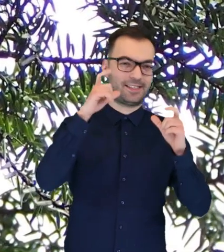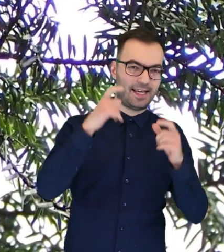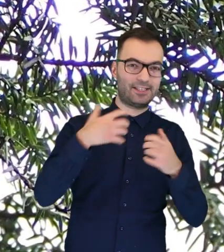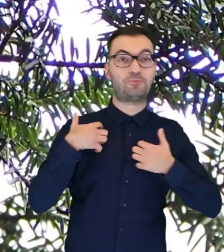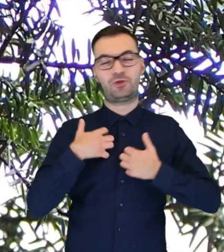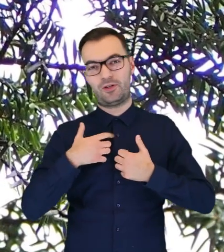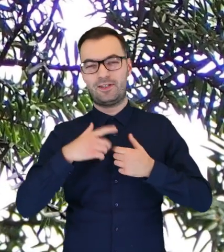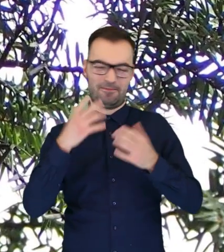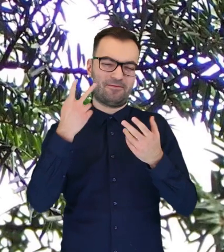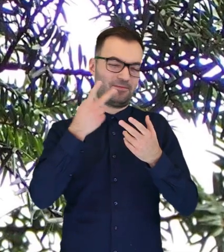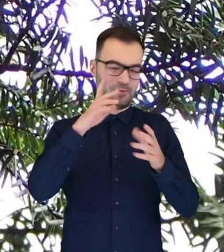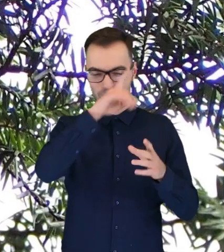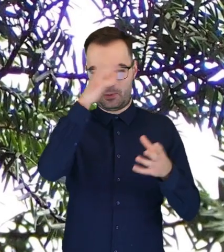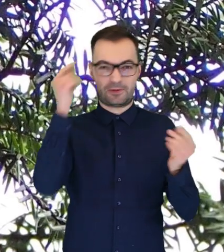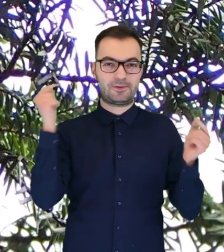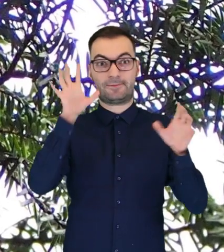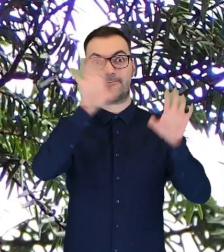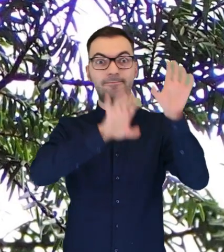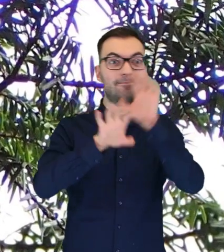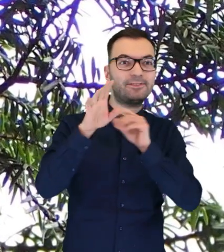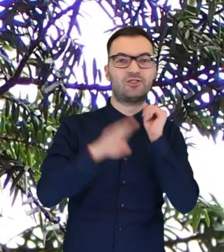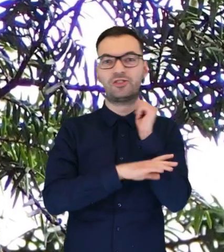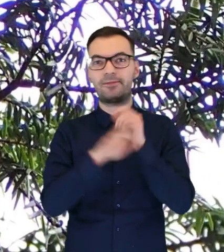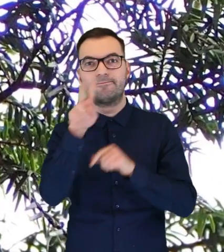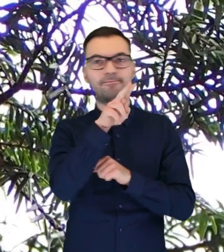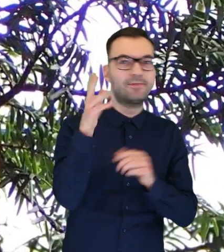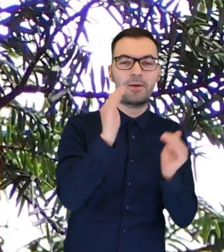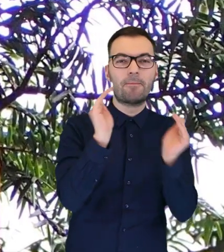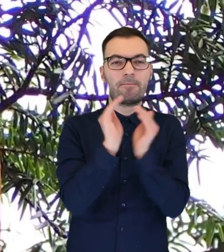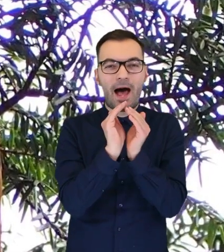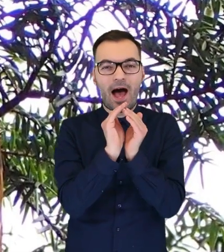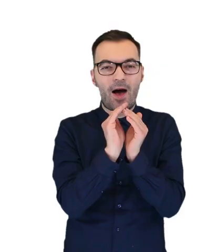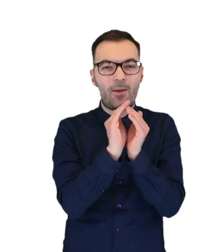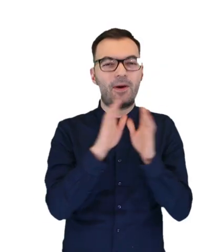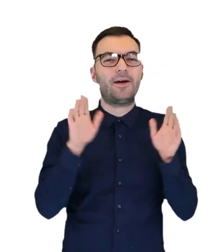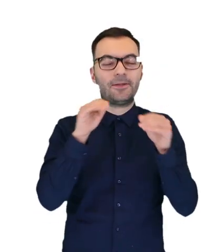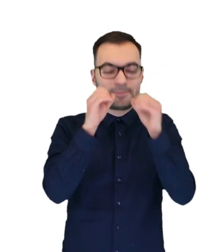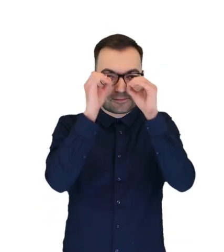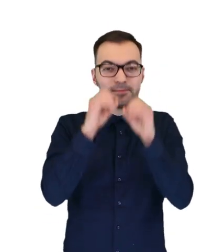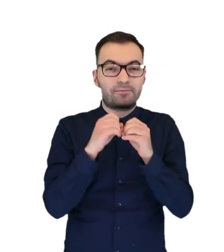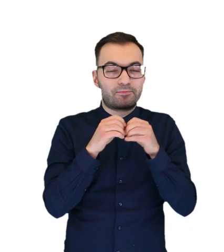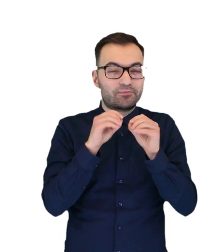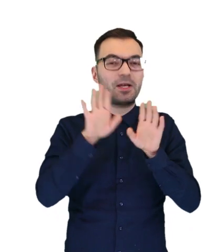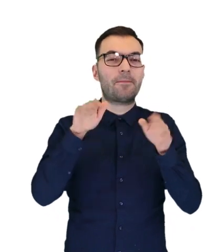i po prostu odwiedzających obserwują gałęzie drzew w poszukiwaniu młodych puszczyków, które wyszły z dziupli.